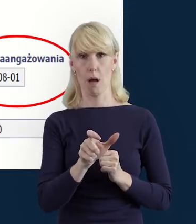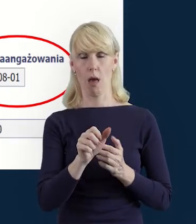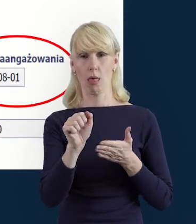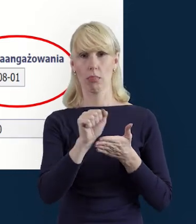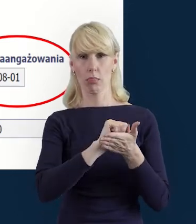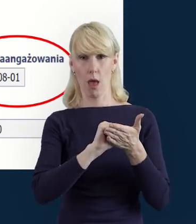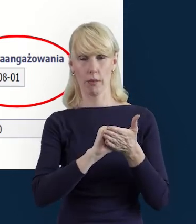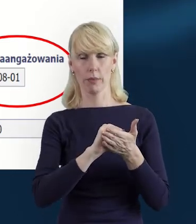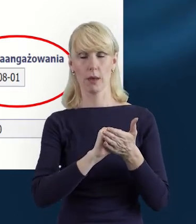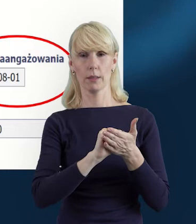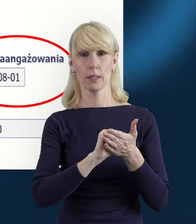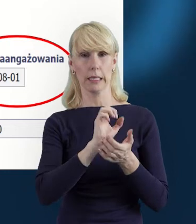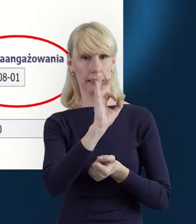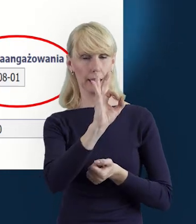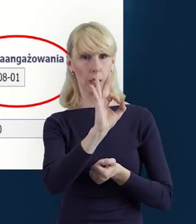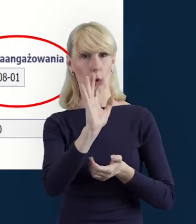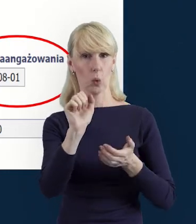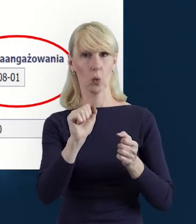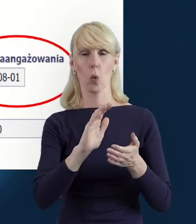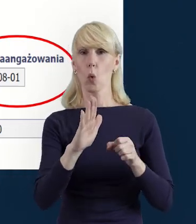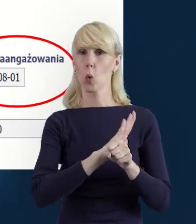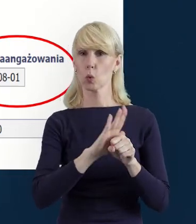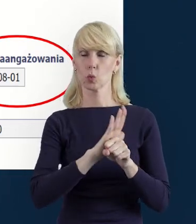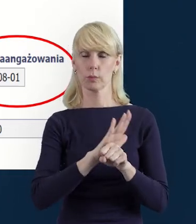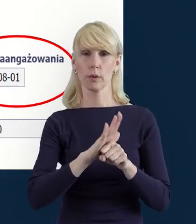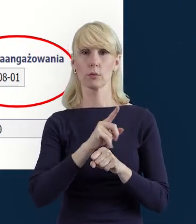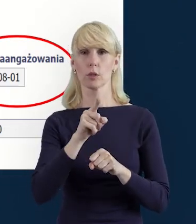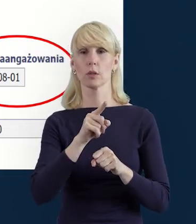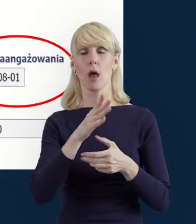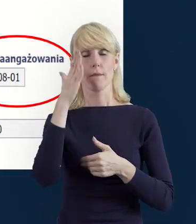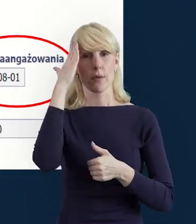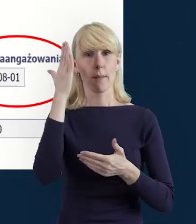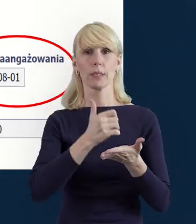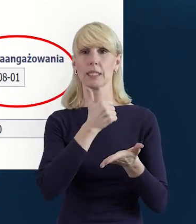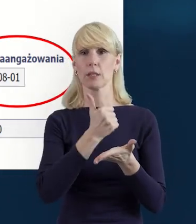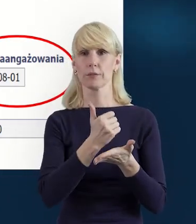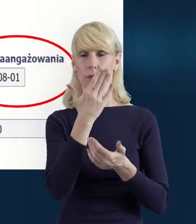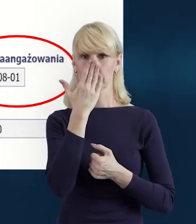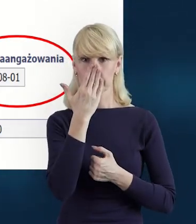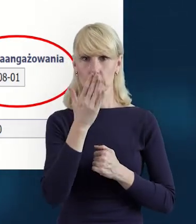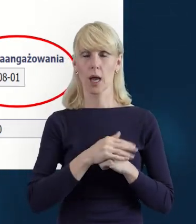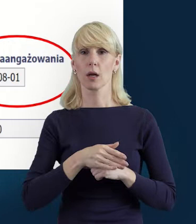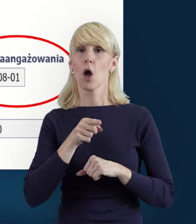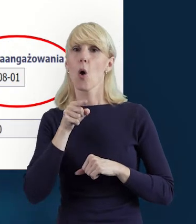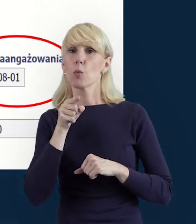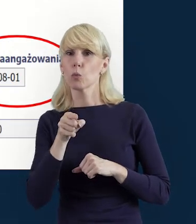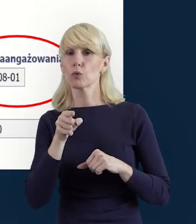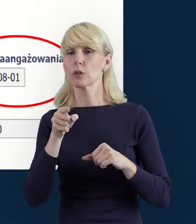Wprowadziliśmy również dane dotyczące stanowiska. I warto zwrócić również uwagę na wymiar czasu pracy,